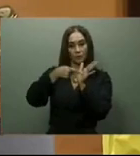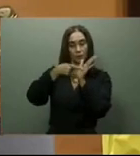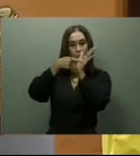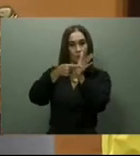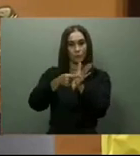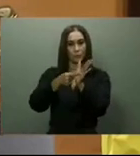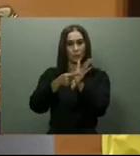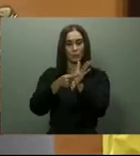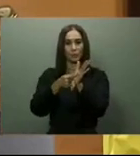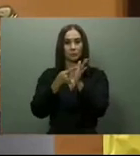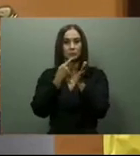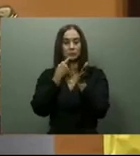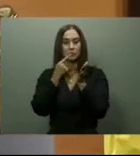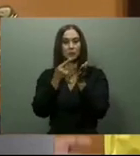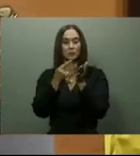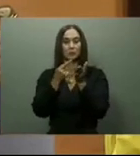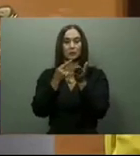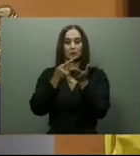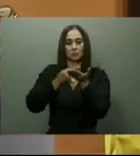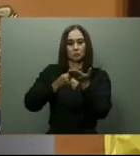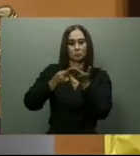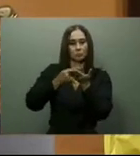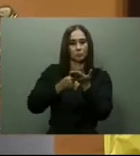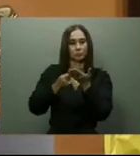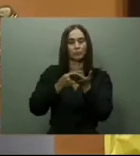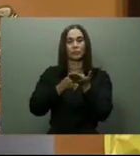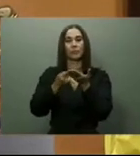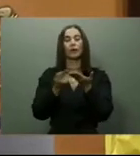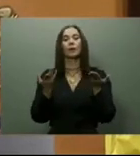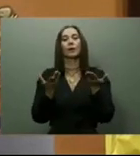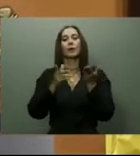y presupuesto fue adjudicada al ingeniero Atilio de Fría.